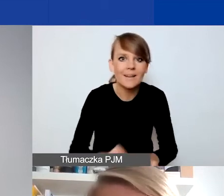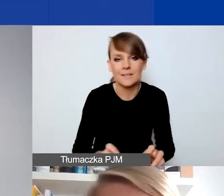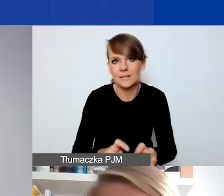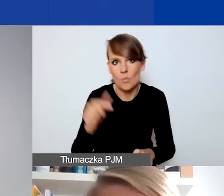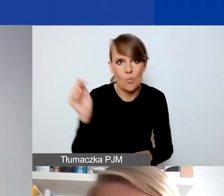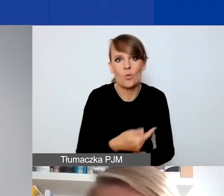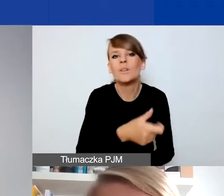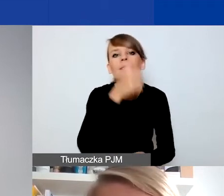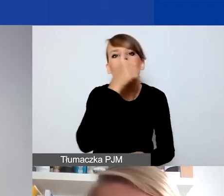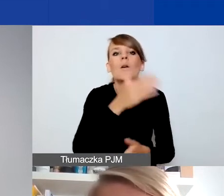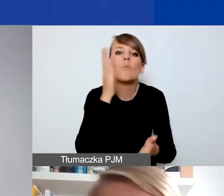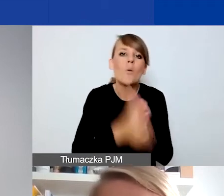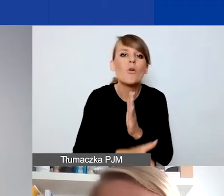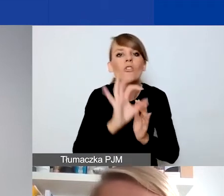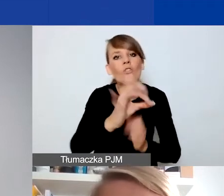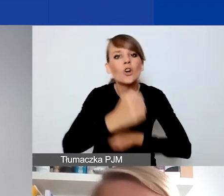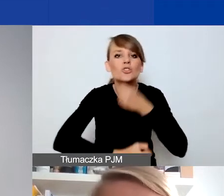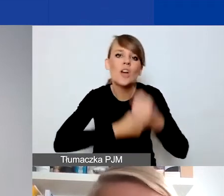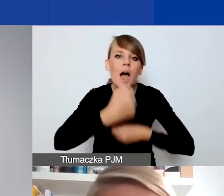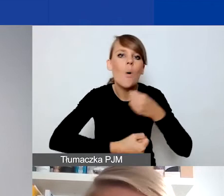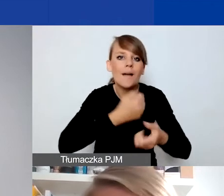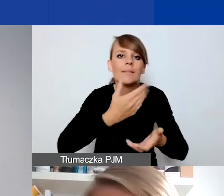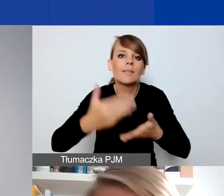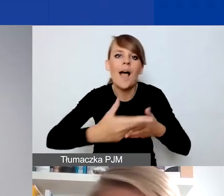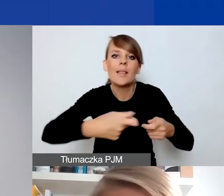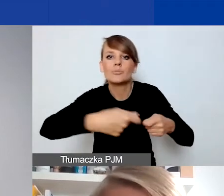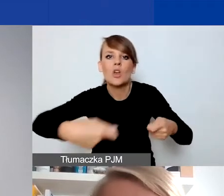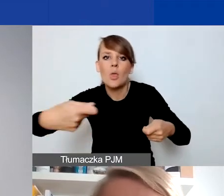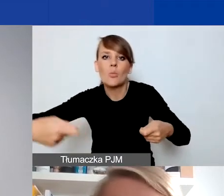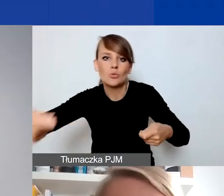To nie może być przedłużenie funkcjonowania jakiejś instytucji,